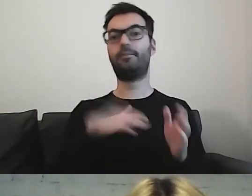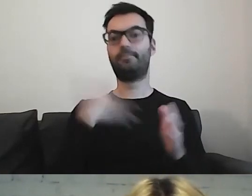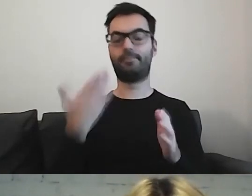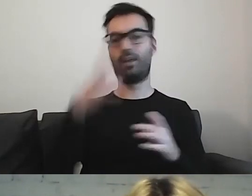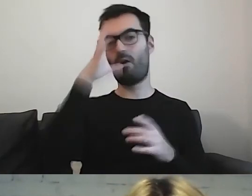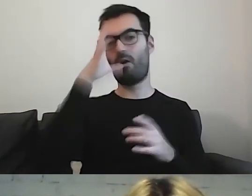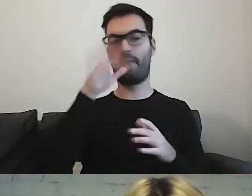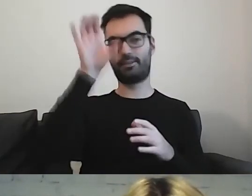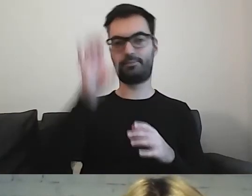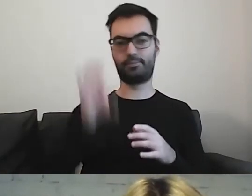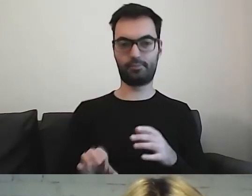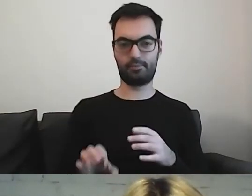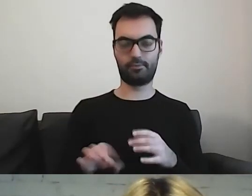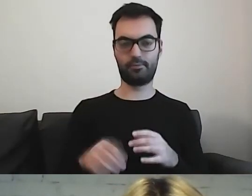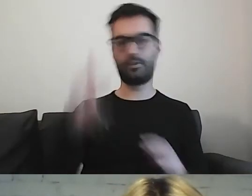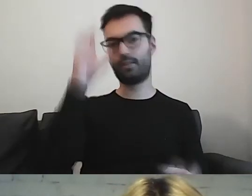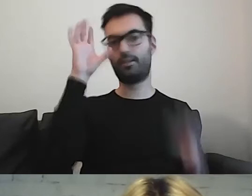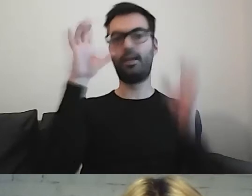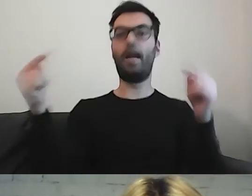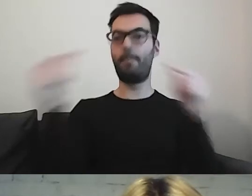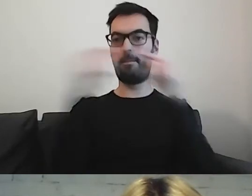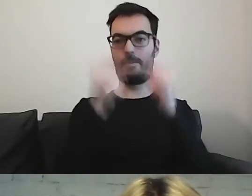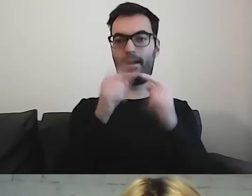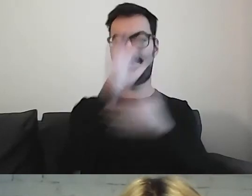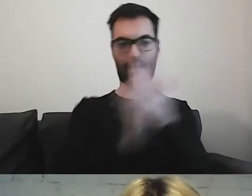które odnoszą się bezpośrednio do tego fragmentu tekstu.